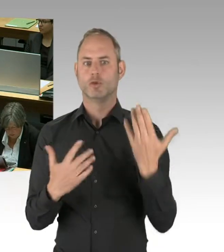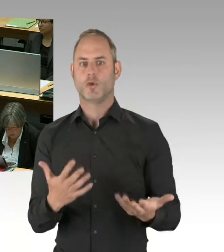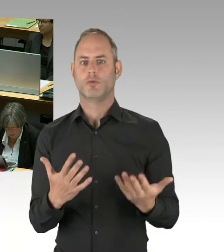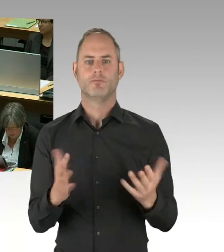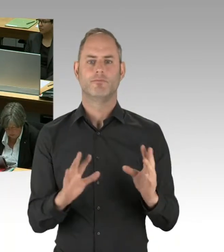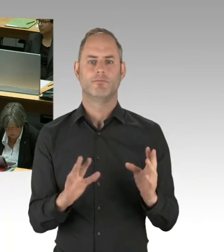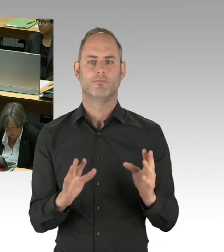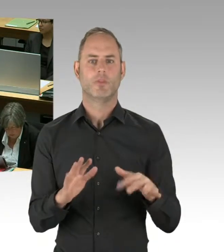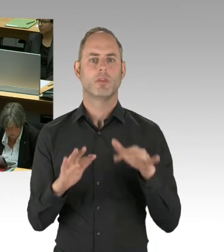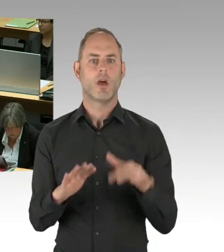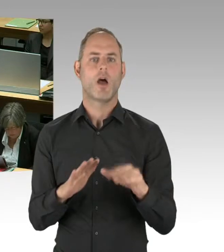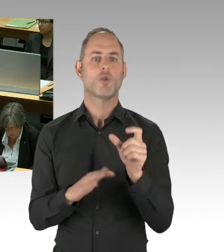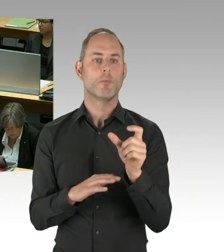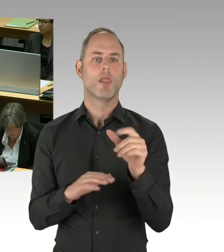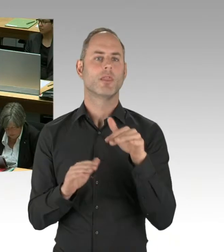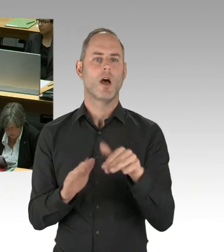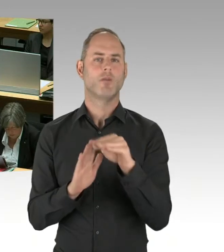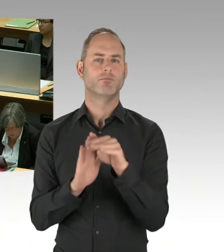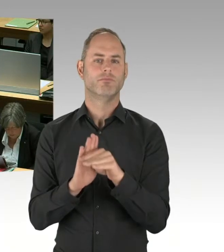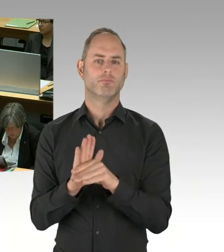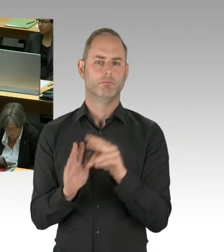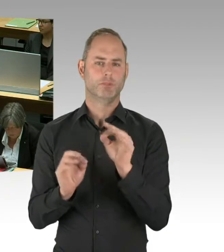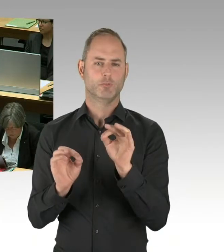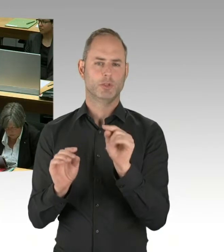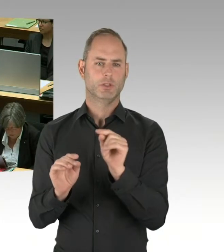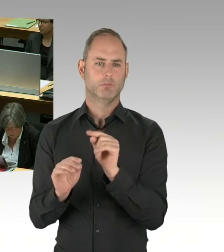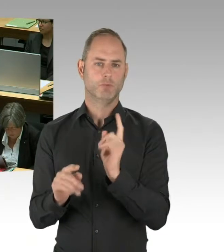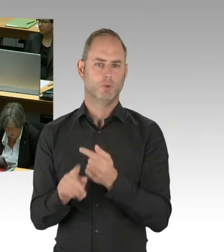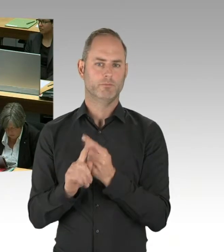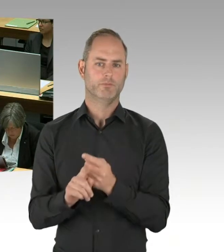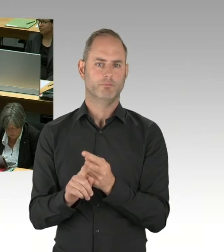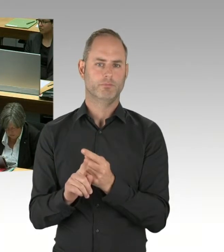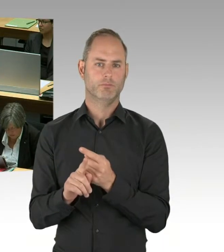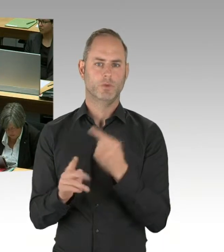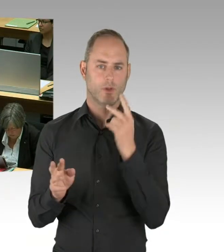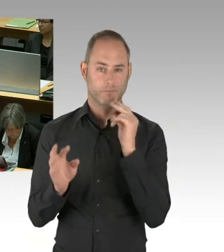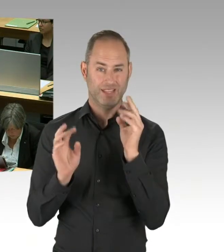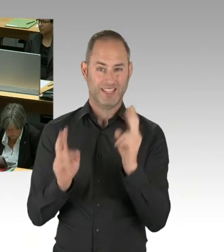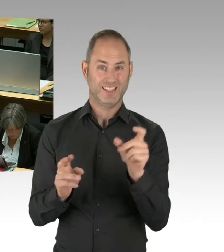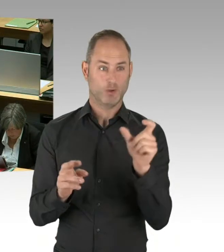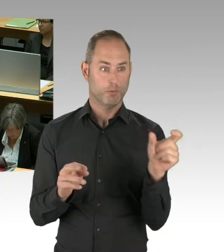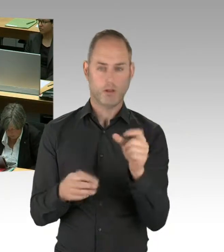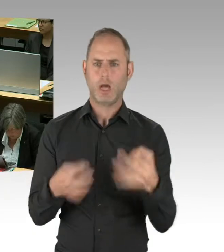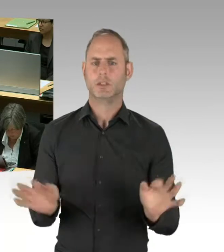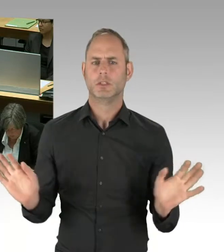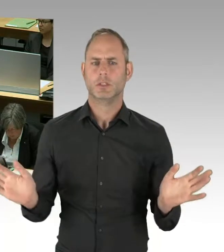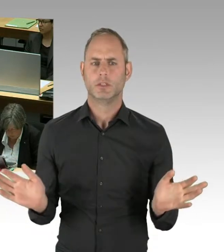was die Flughafengesellschaft uns berichtet, ist, dass sie auf dem Pfad zum Thema der Eröffnung im Jahr 2020